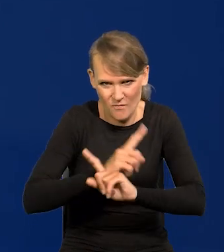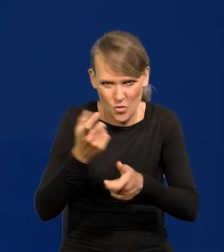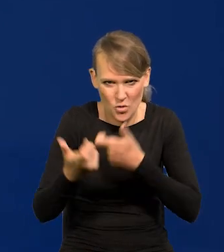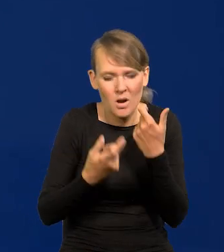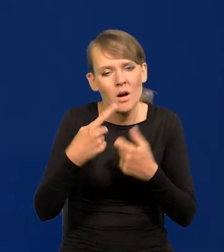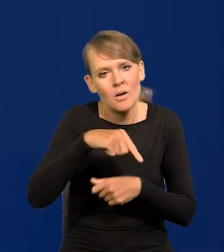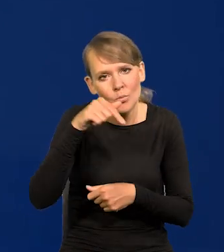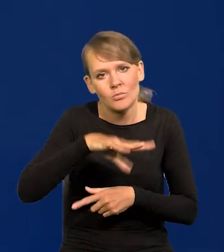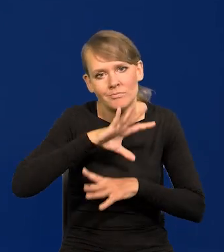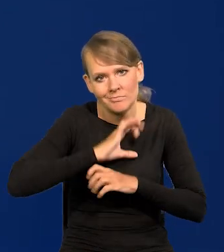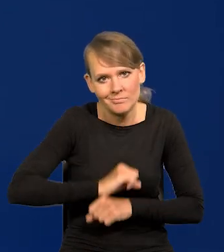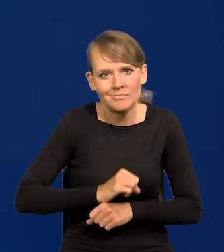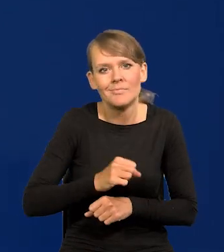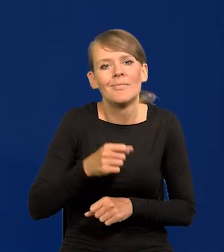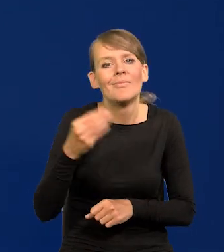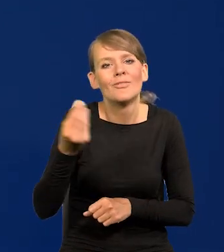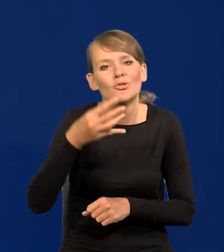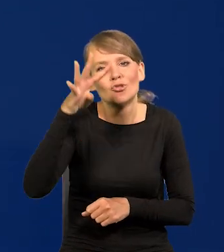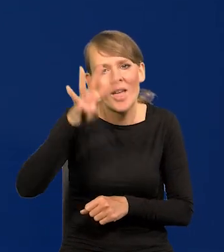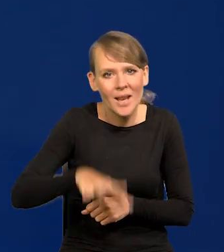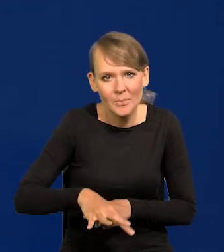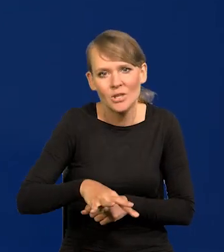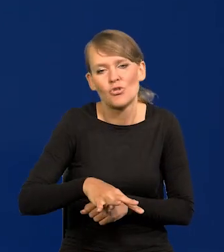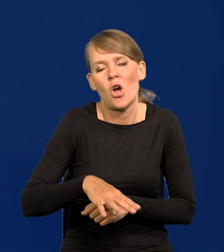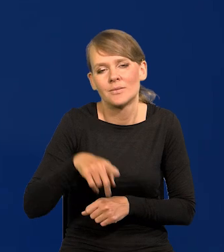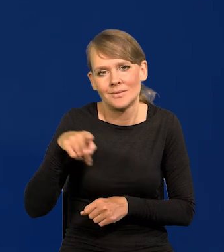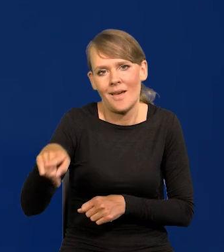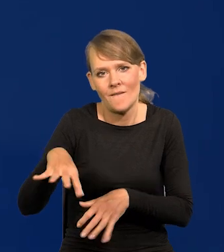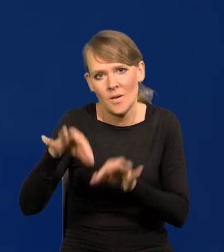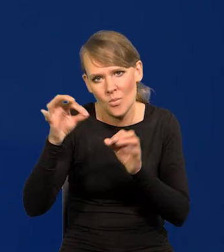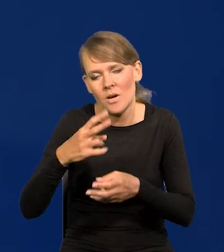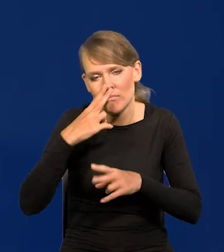Ile tam do wyborów jest, cztery miesiące. Musimy to razem wszyscy przetrwać.